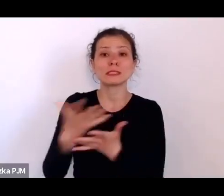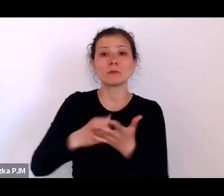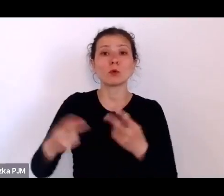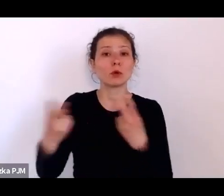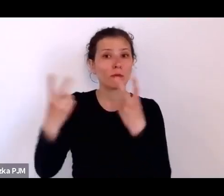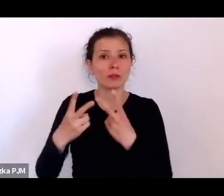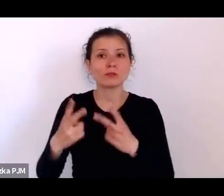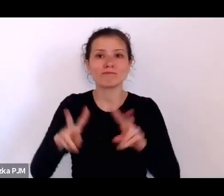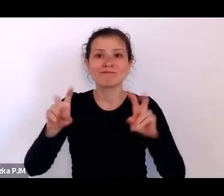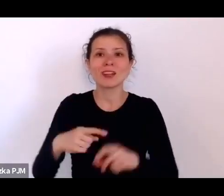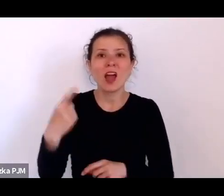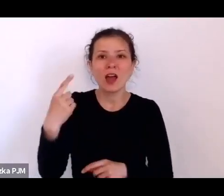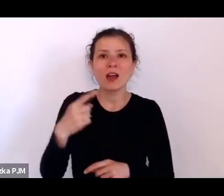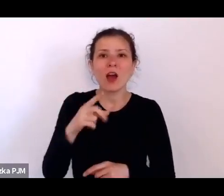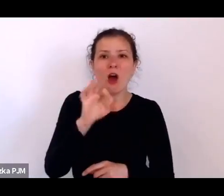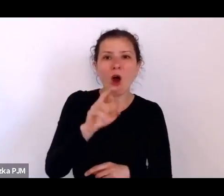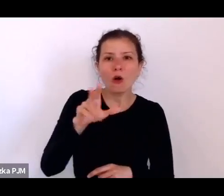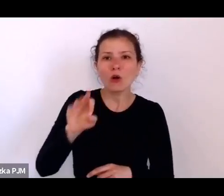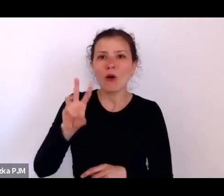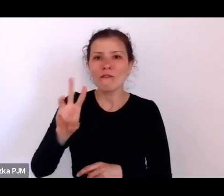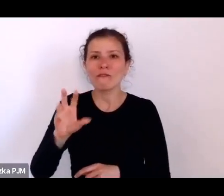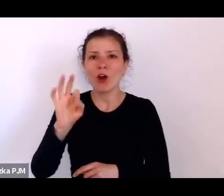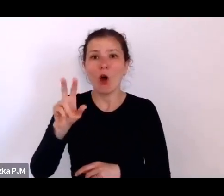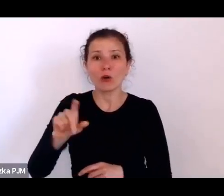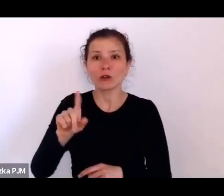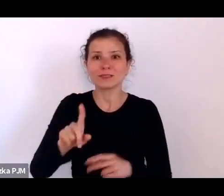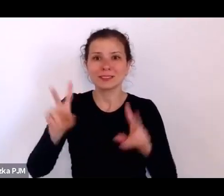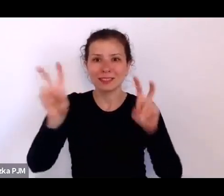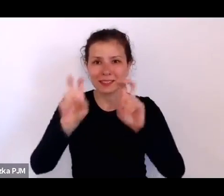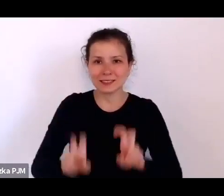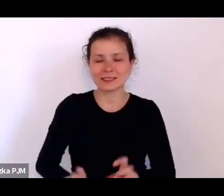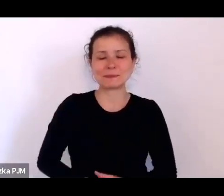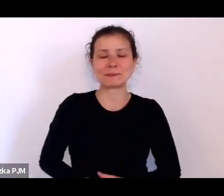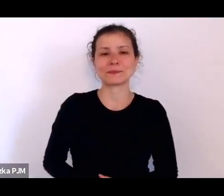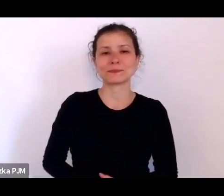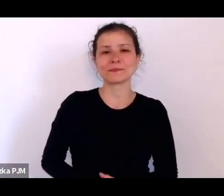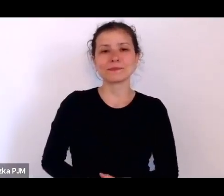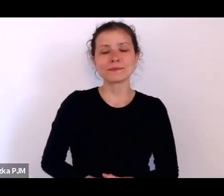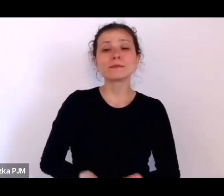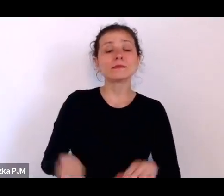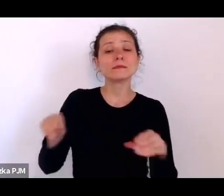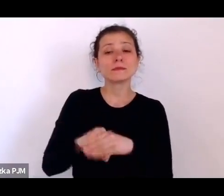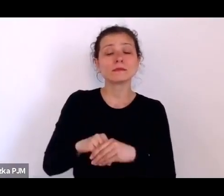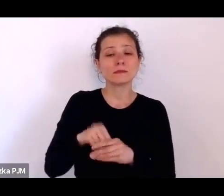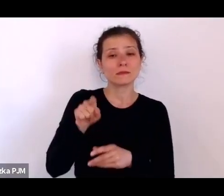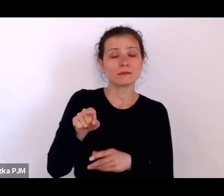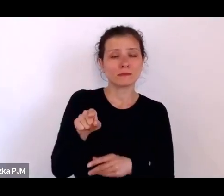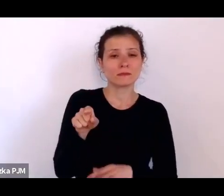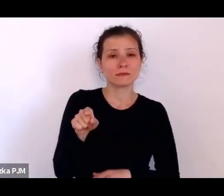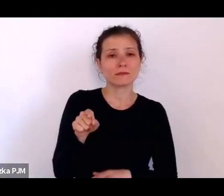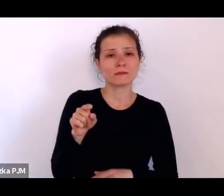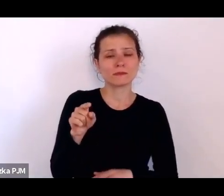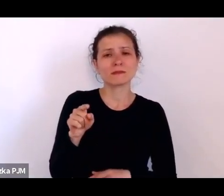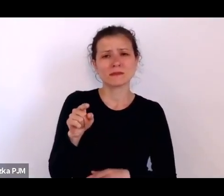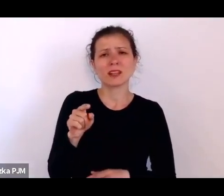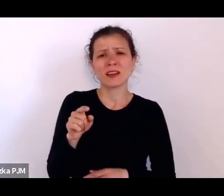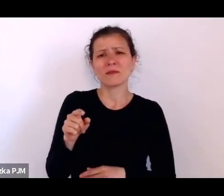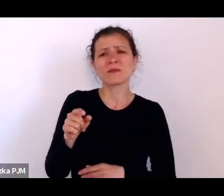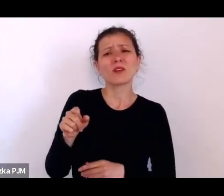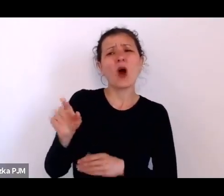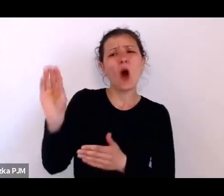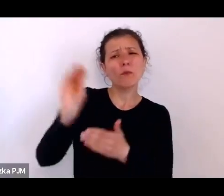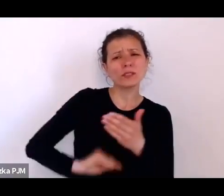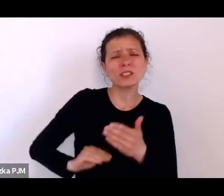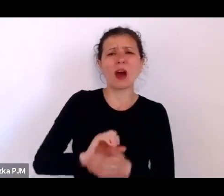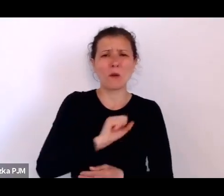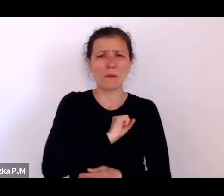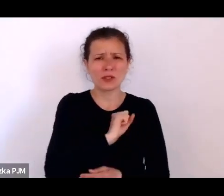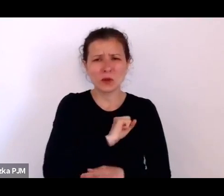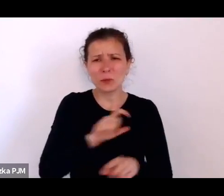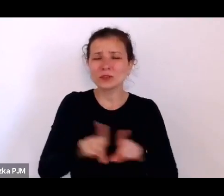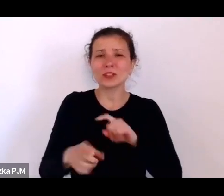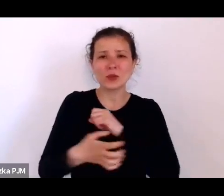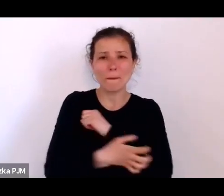On tam bardzo wiele takich właśnie odsłon tego bezrobocia i biedy społecznej pokazał